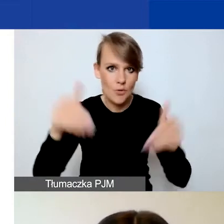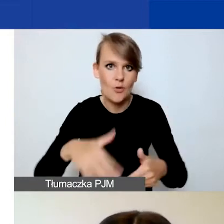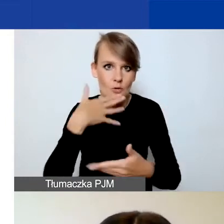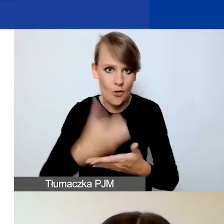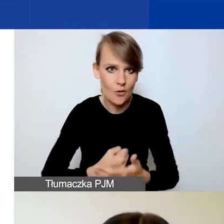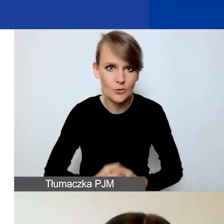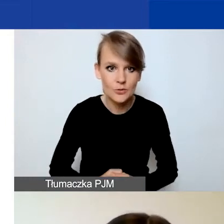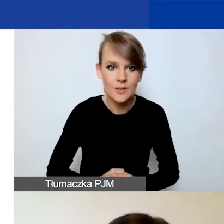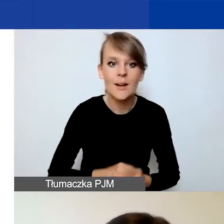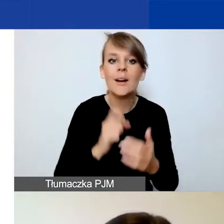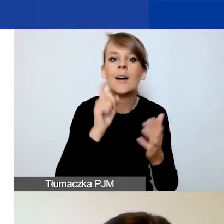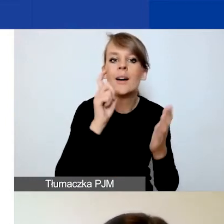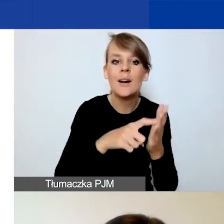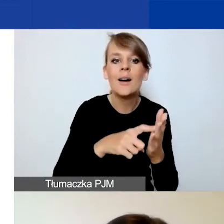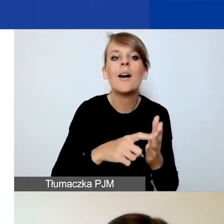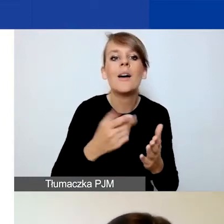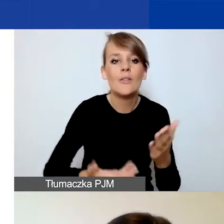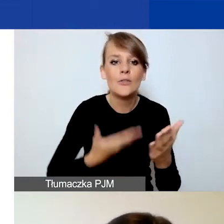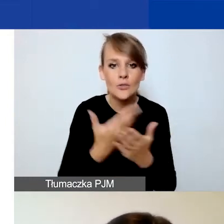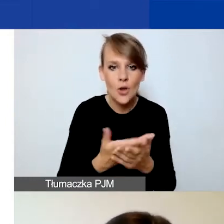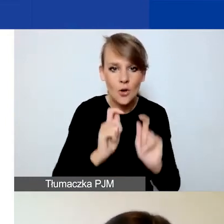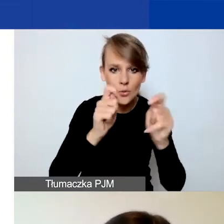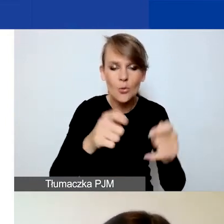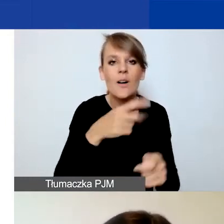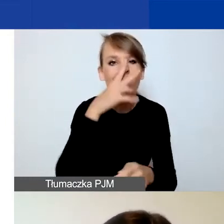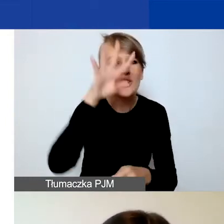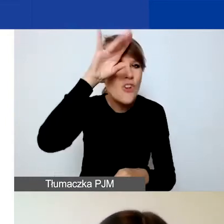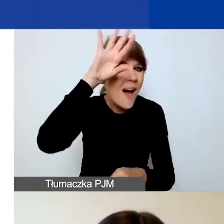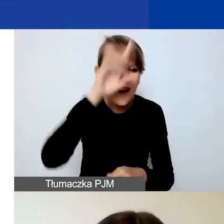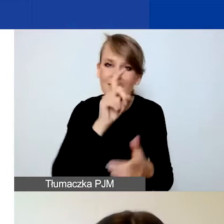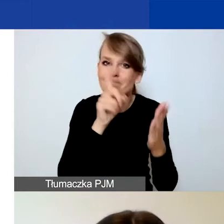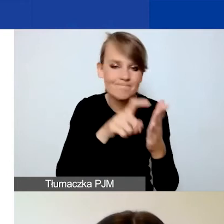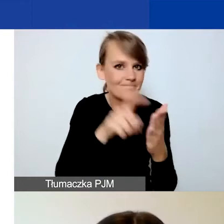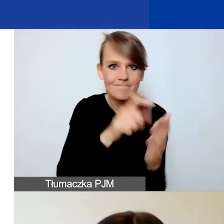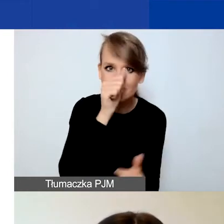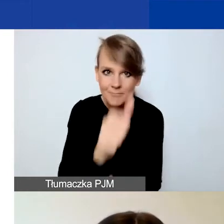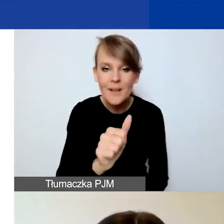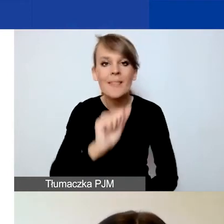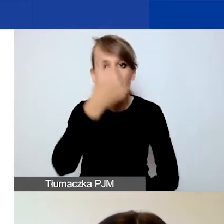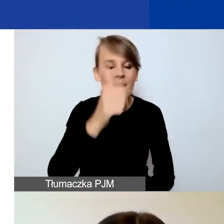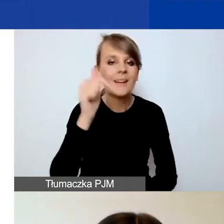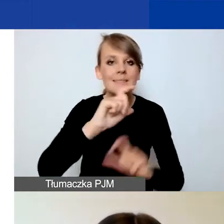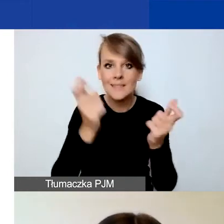Przycisk "Złóż wniosek" jest wyszarzony i niedostępny dopóki nie wypełnicie całego formularza